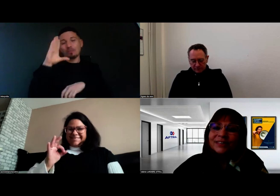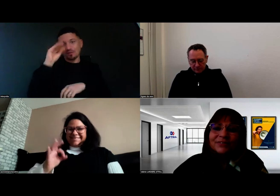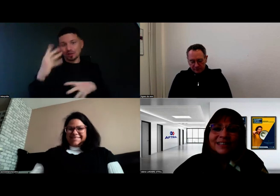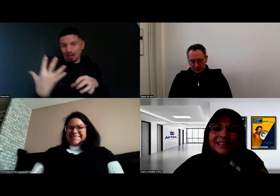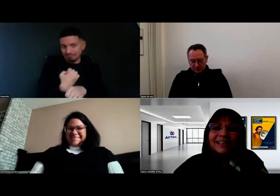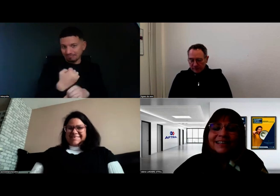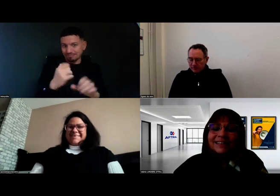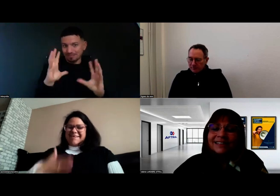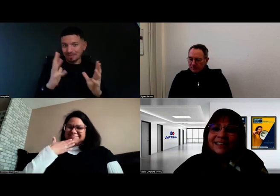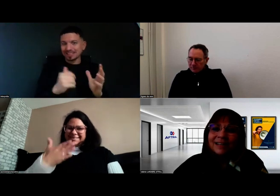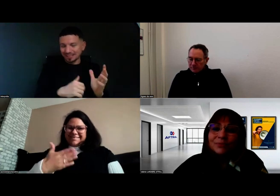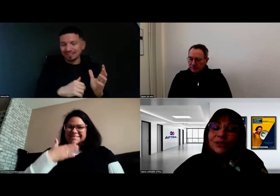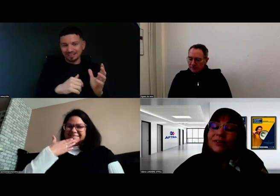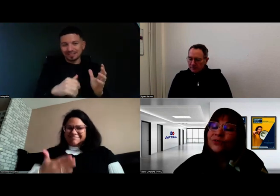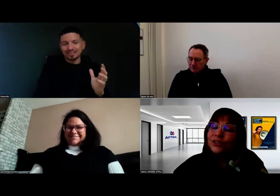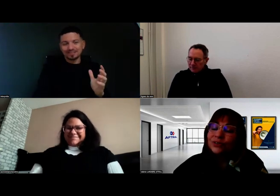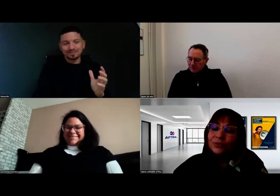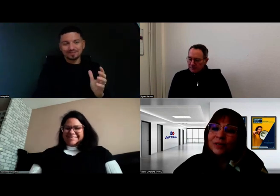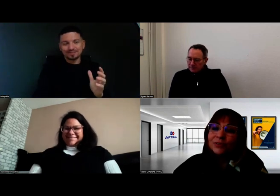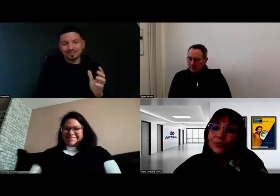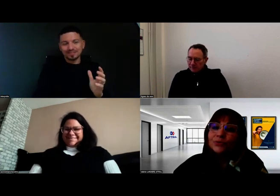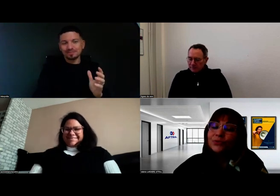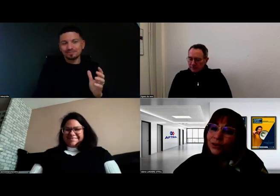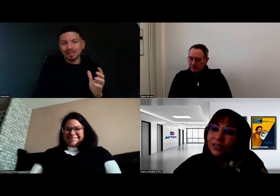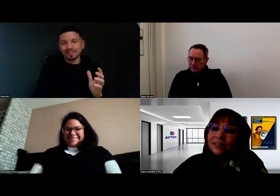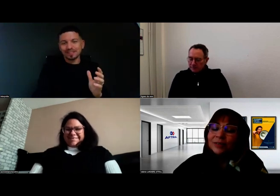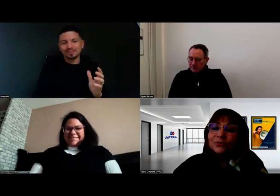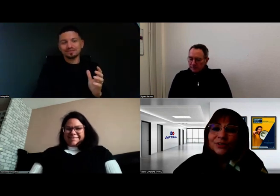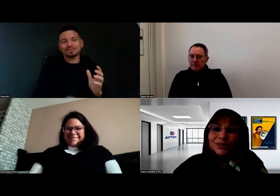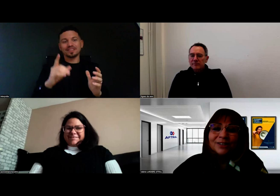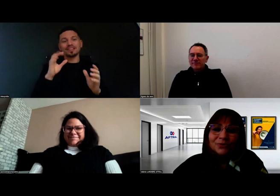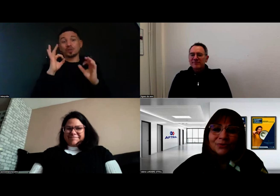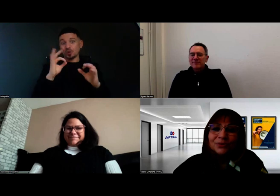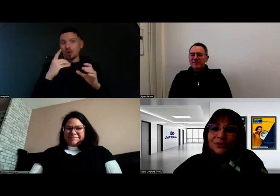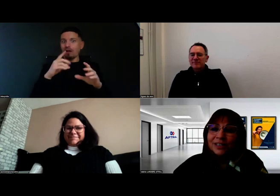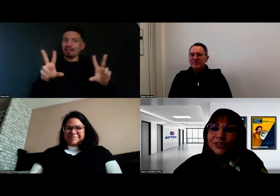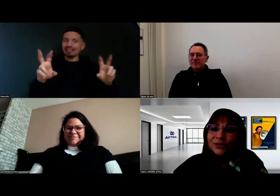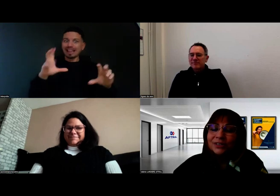En effet, c'est un beau challenge parce que pour tous, un titre professionnel de conducteur de voyageurs,